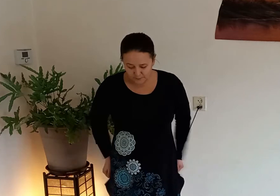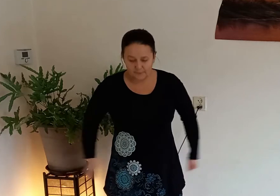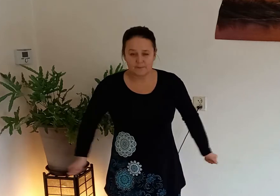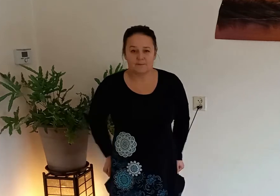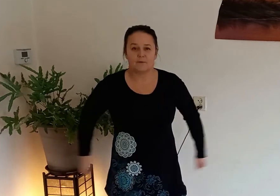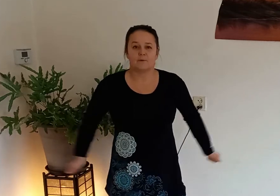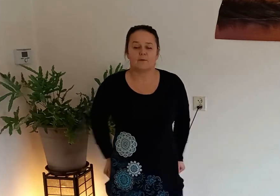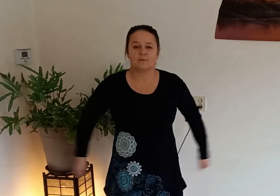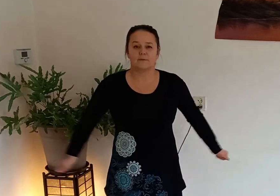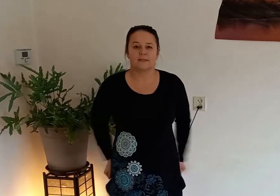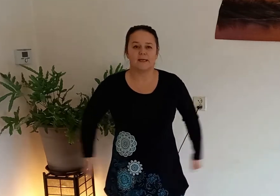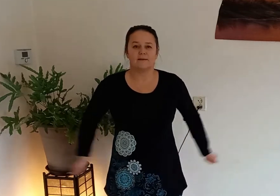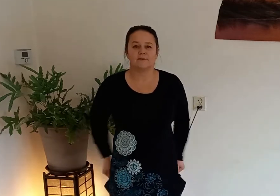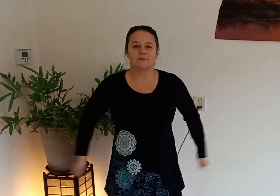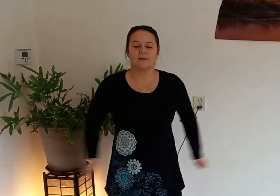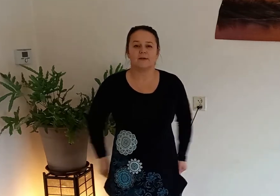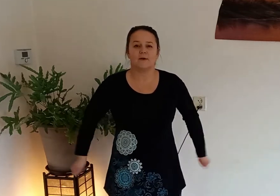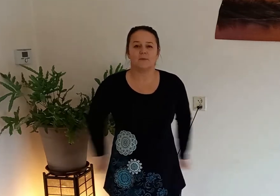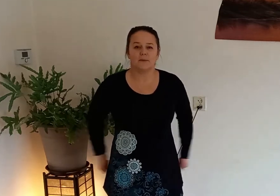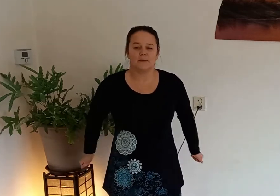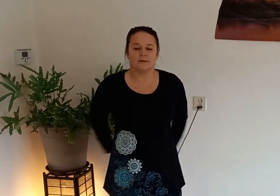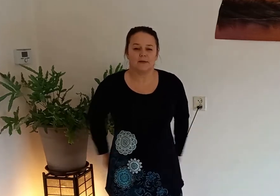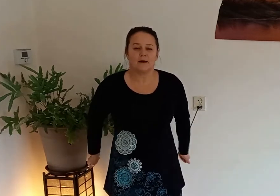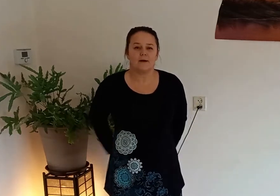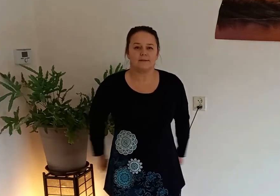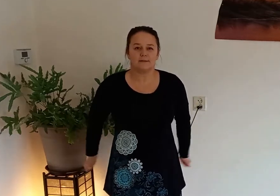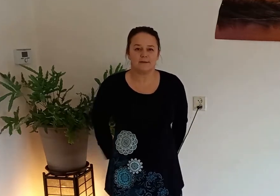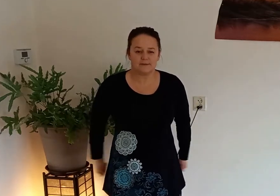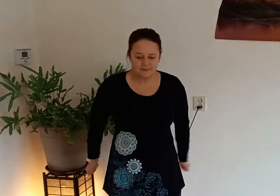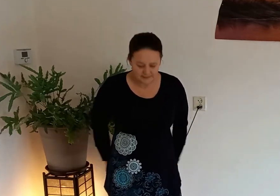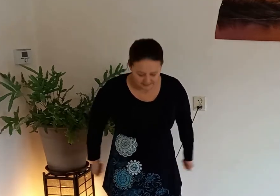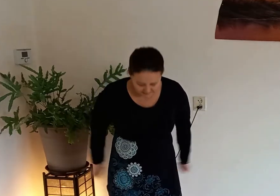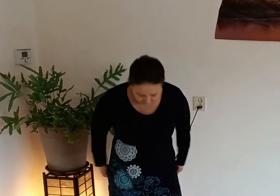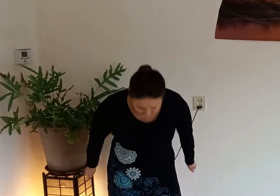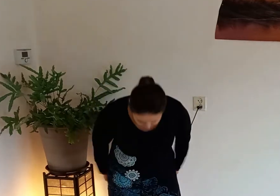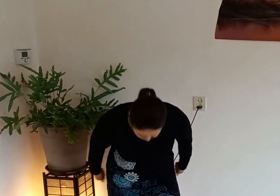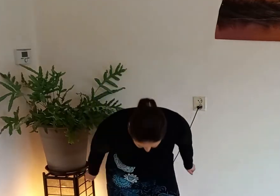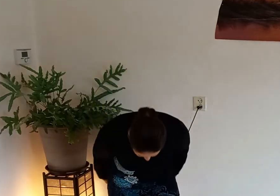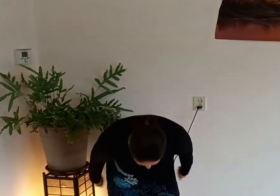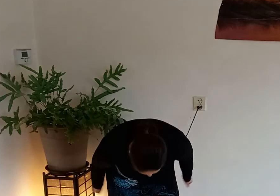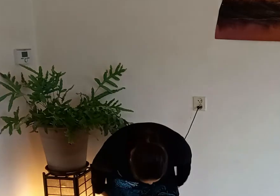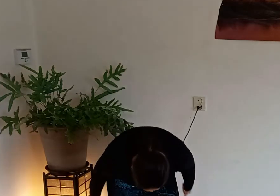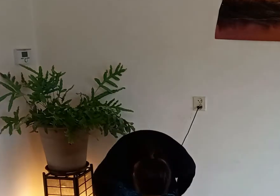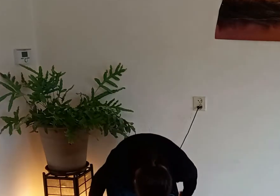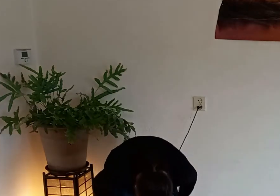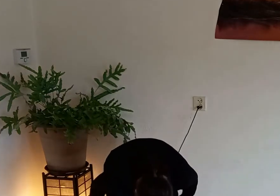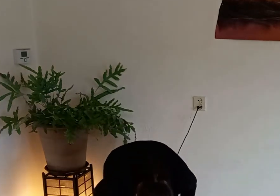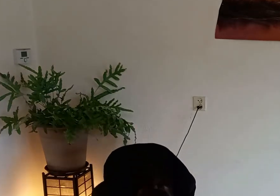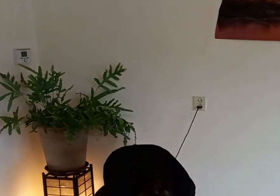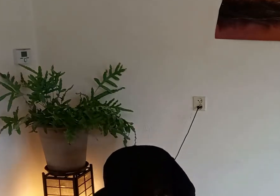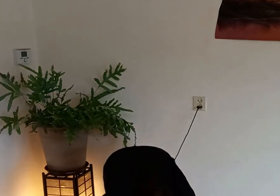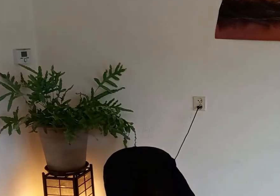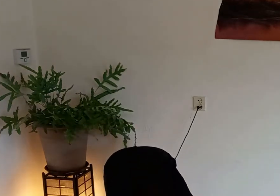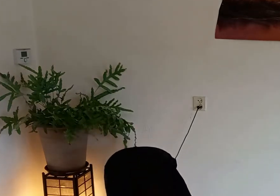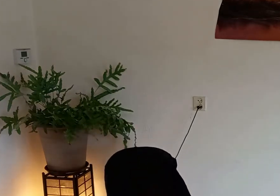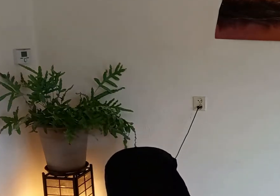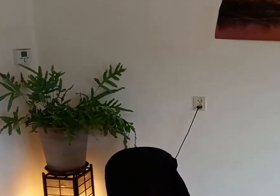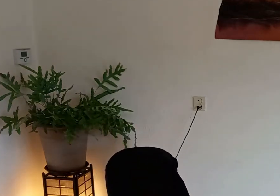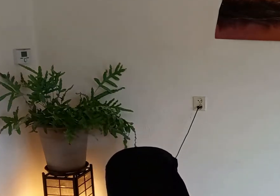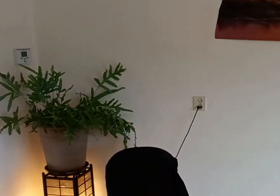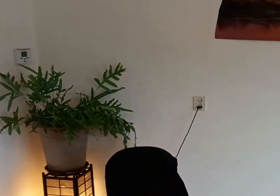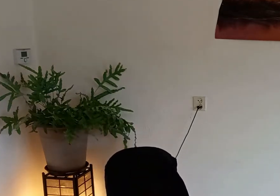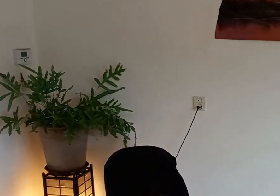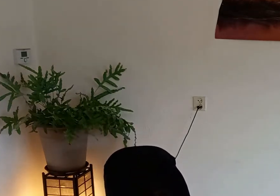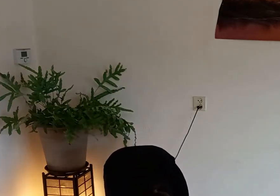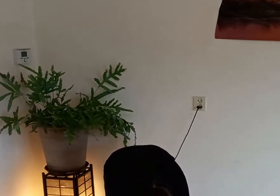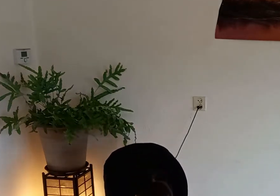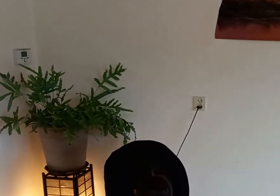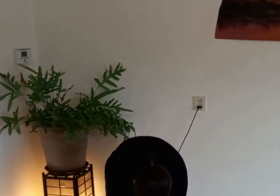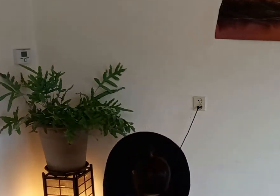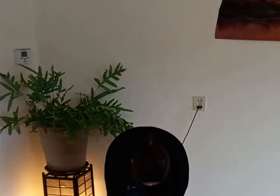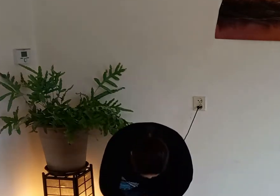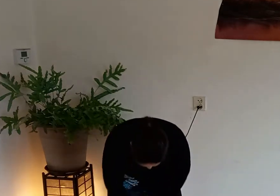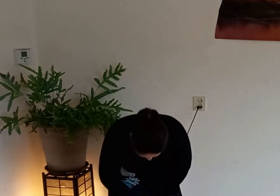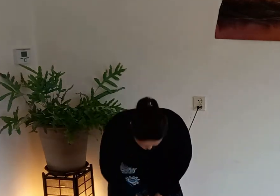zijkanten van je heupen achterkant via de achterkant van je benen ga je naar beneden naar de binnenkant